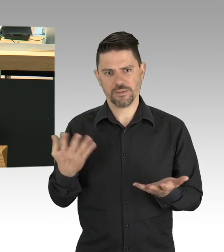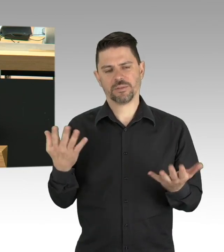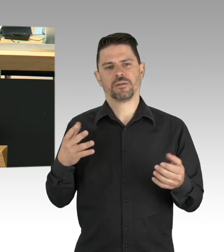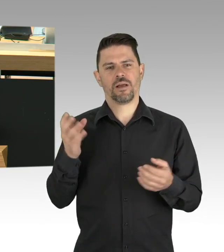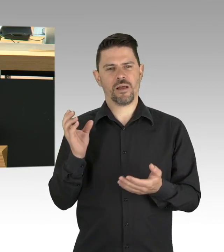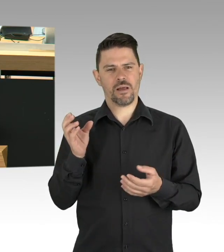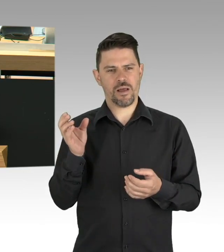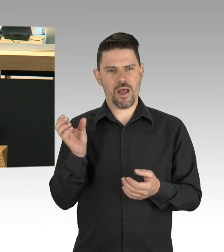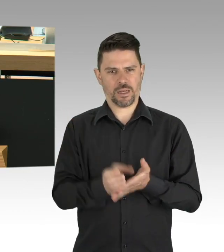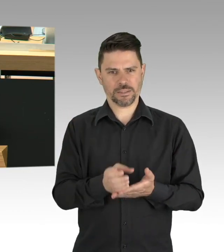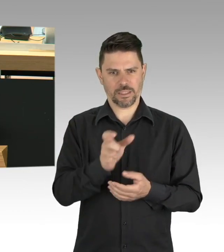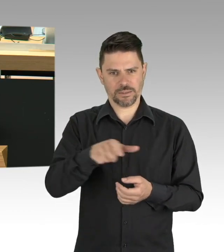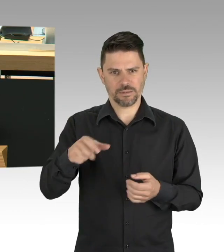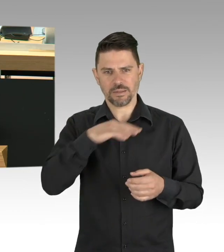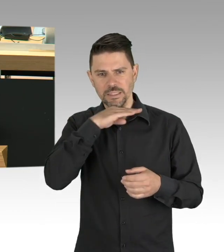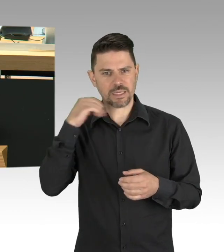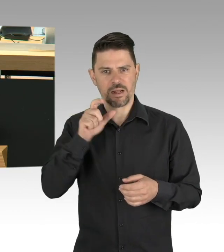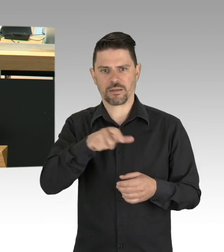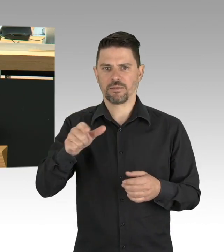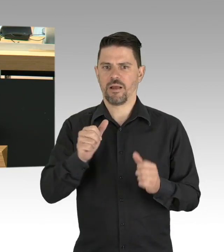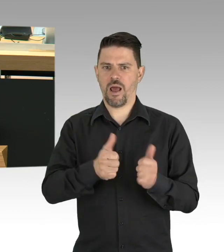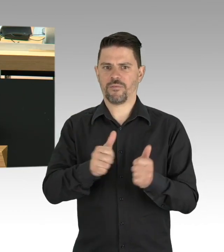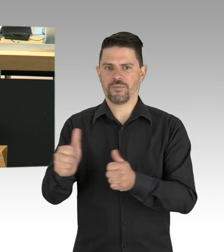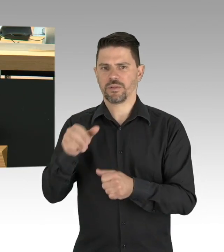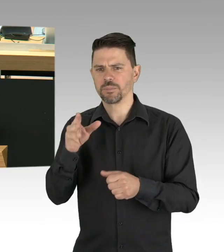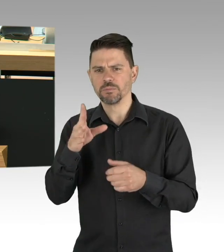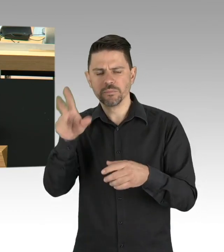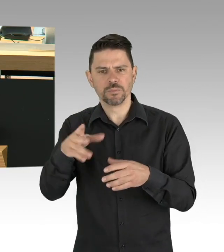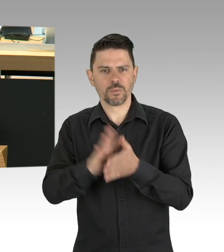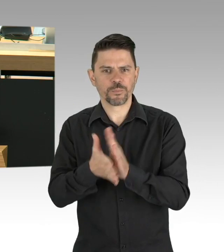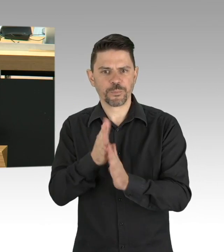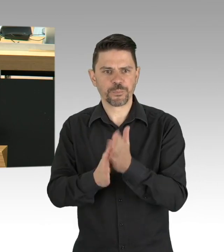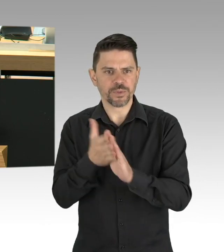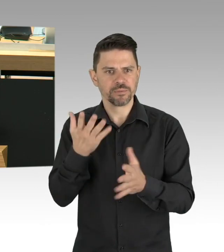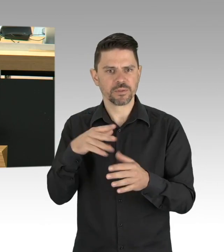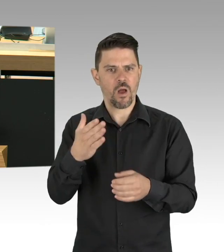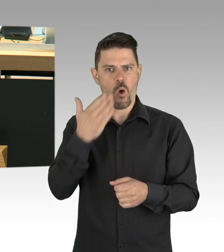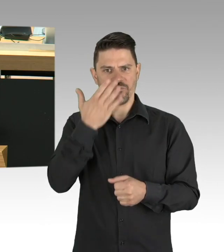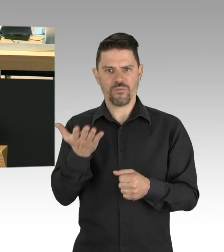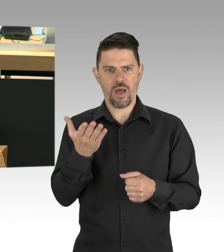und häufig mit unzureichender Schutzausstattung. Wir sollten ihnen danken, am Besten